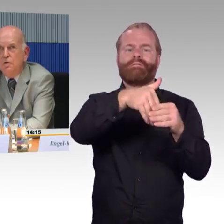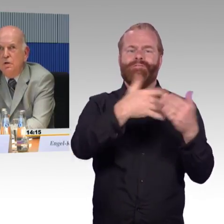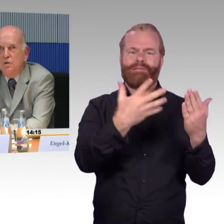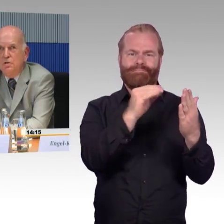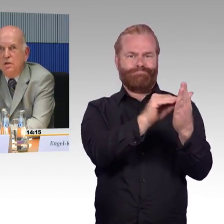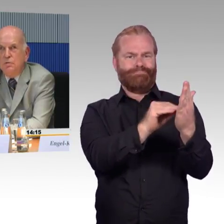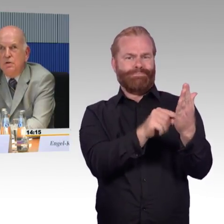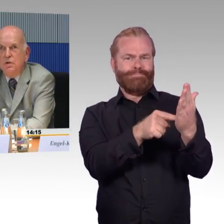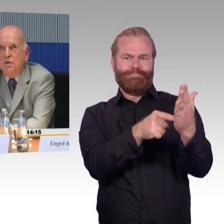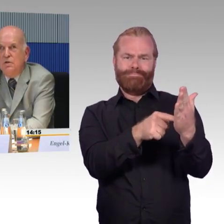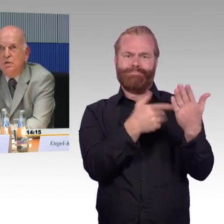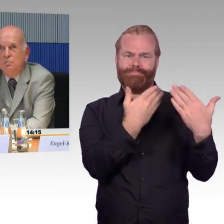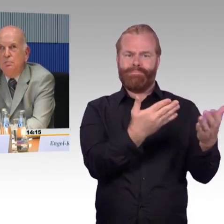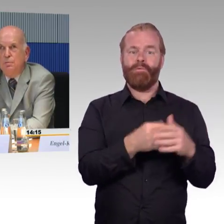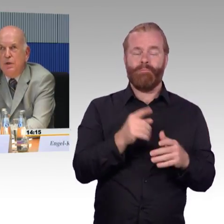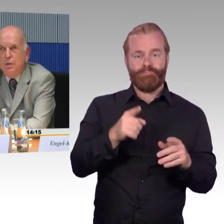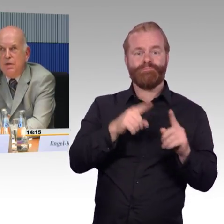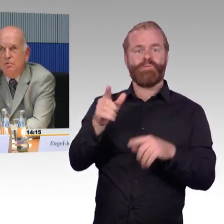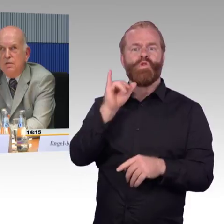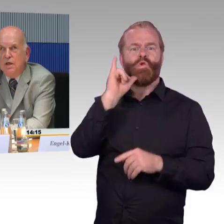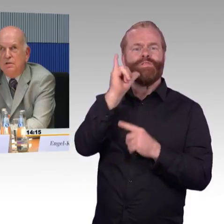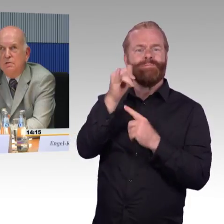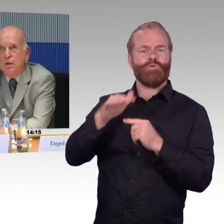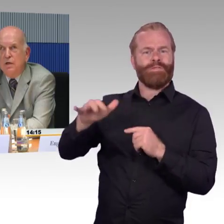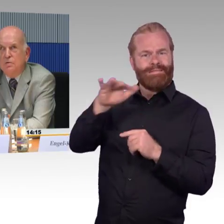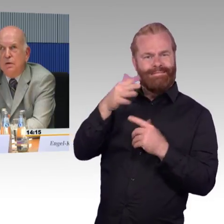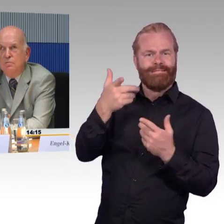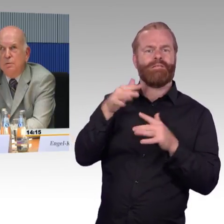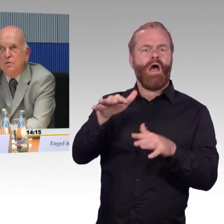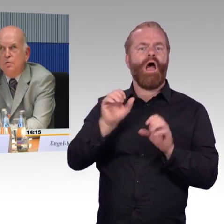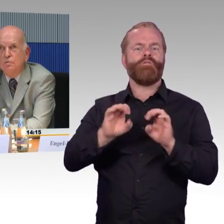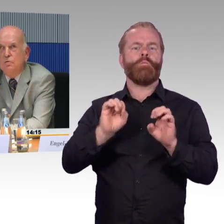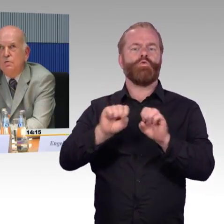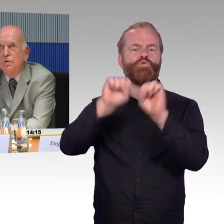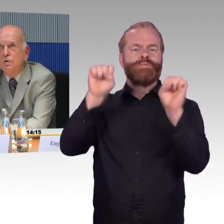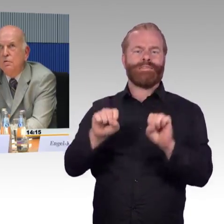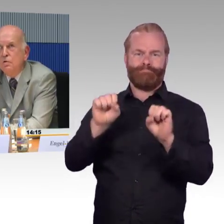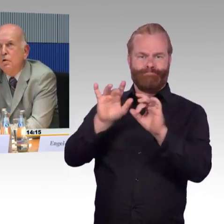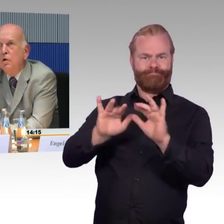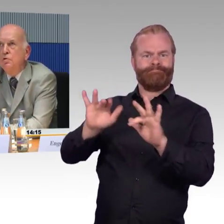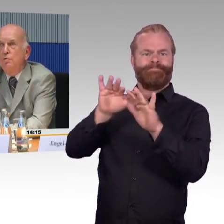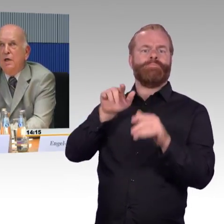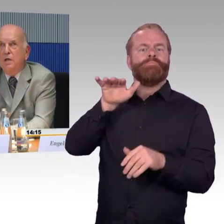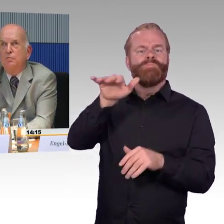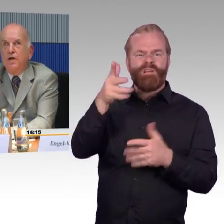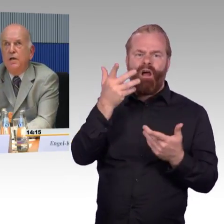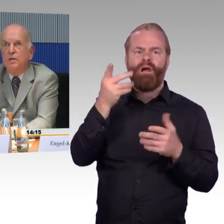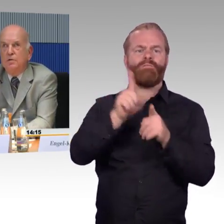insgesamt sieben Behinderungsarten, also Informationen zur Barrierefreiheit